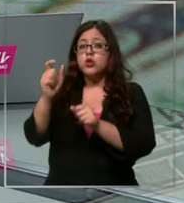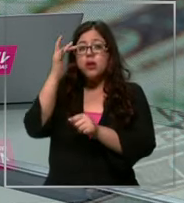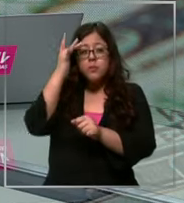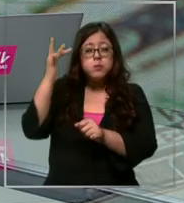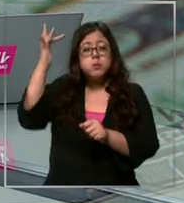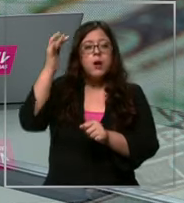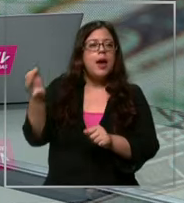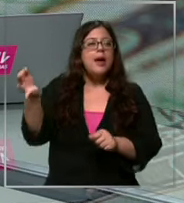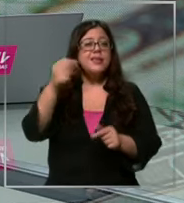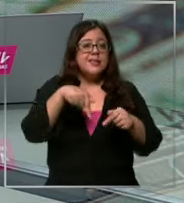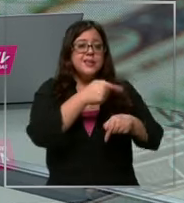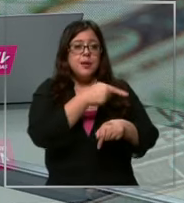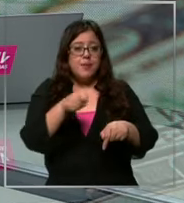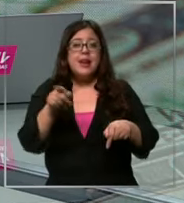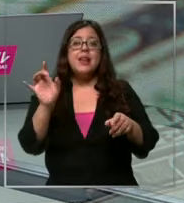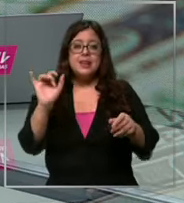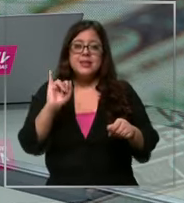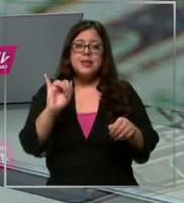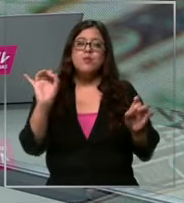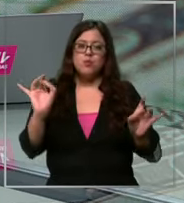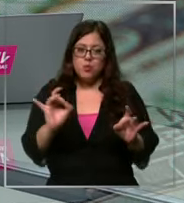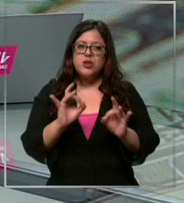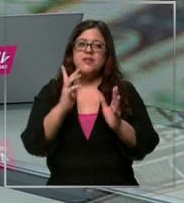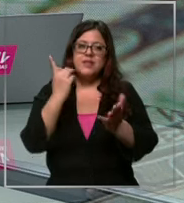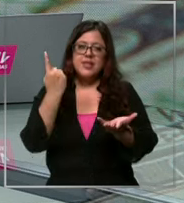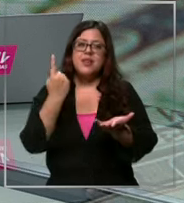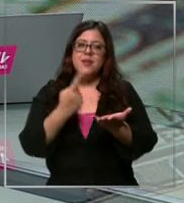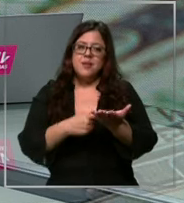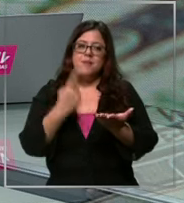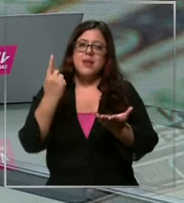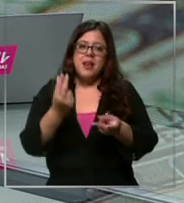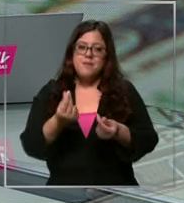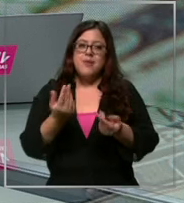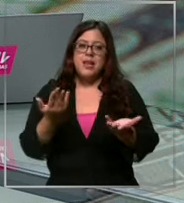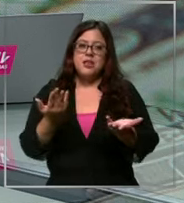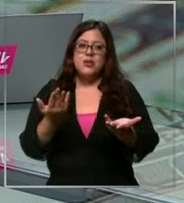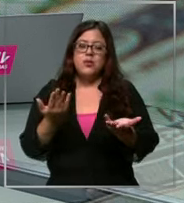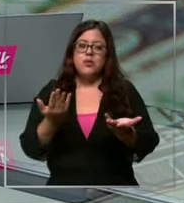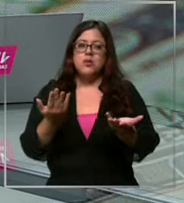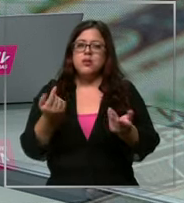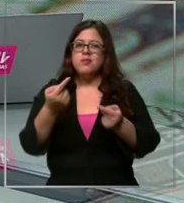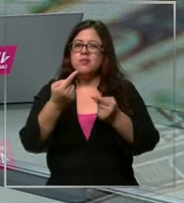podría eventualmente llegarse a ese récord de los 1000 pesos Cuáles son las consecuencias